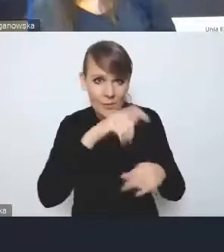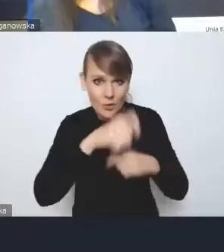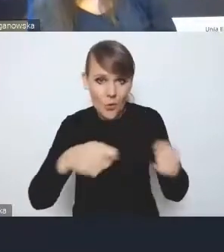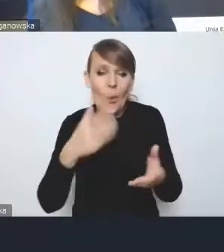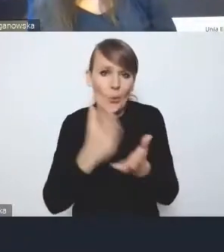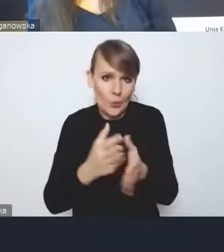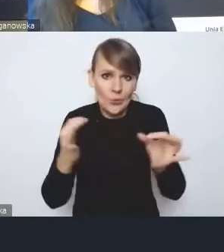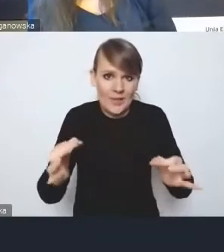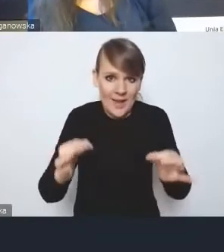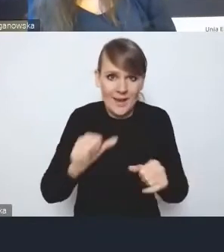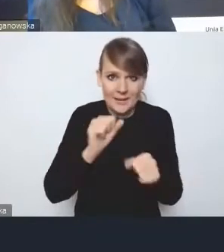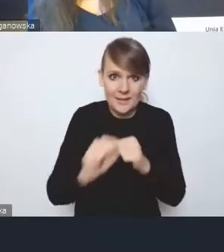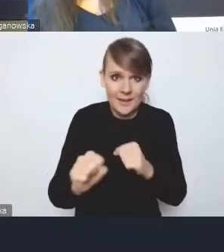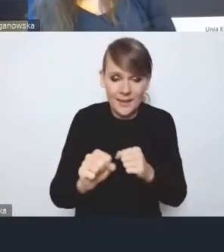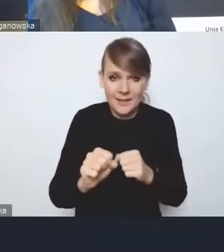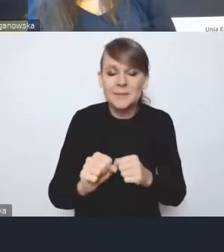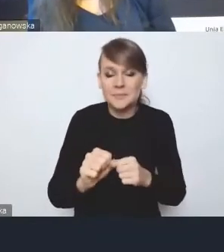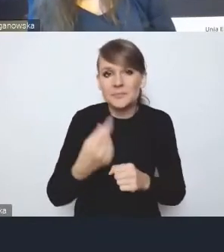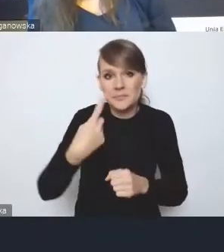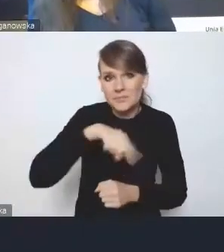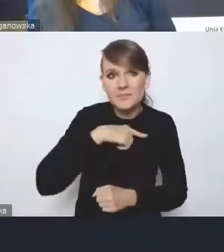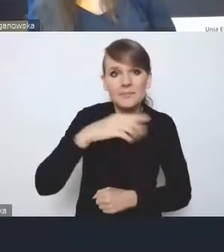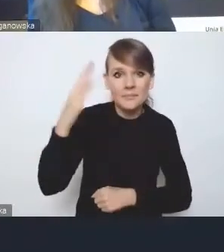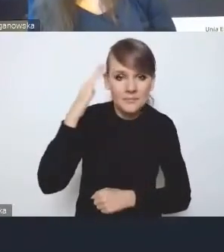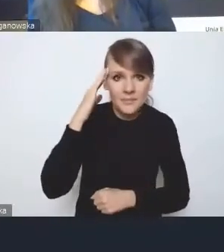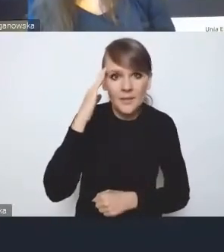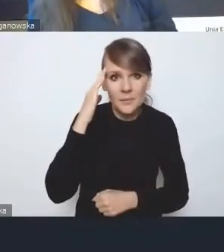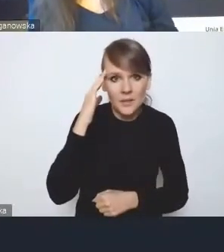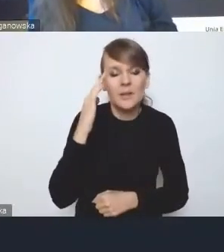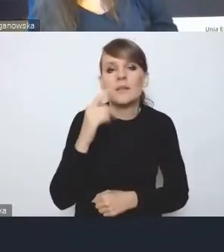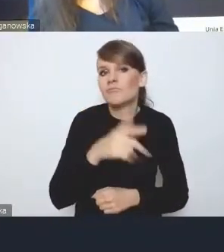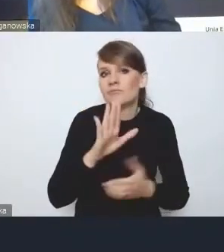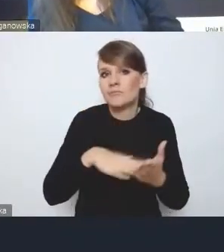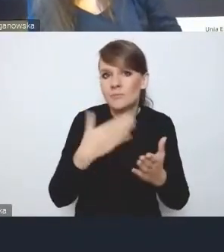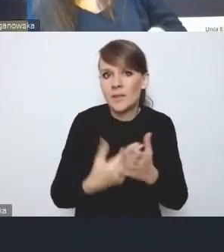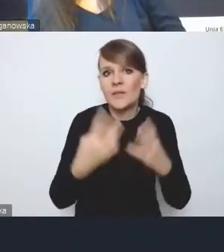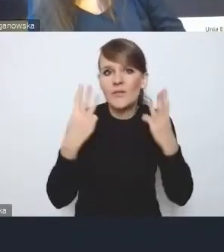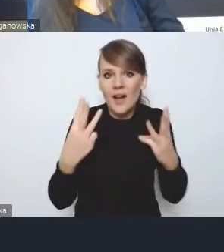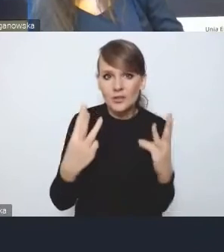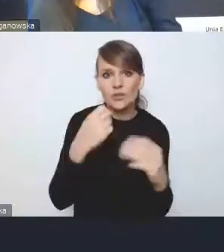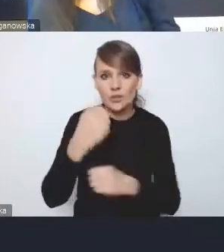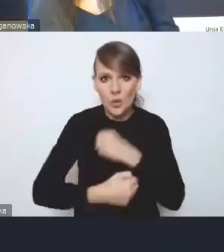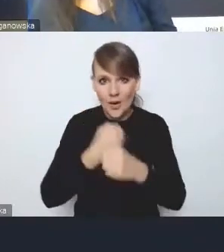I jakby mamy pewną wiedzę, chociażby bardzo istotne działania, o czym też za chwilę jeszcze powiem dwa słowa,